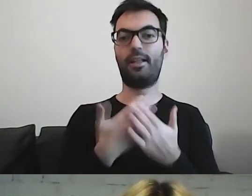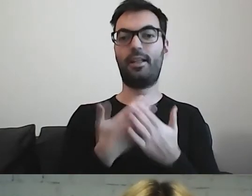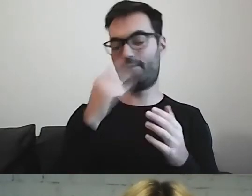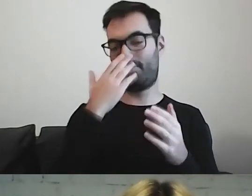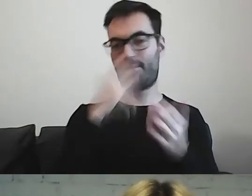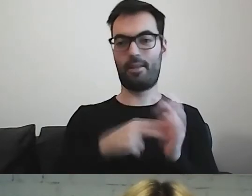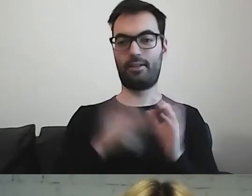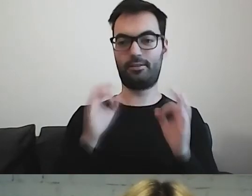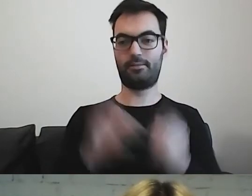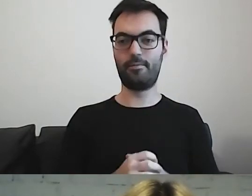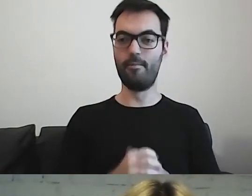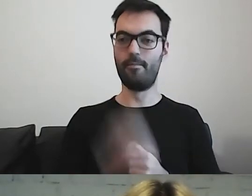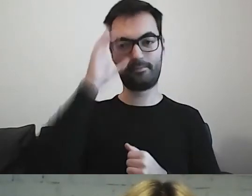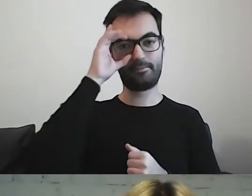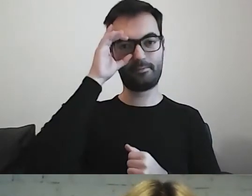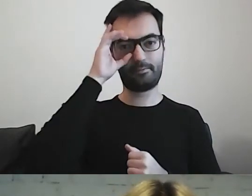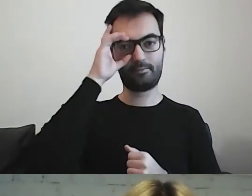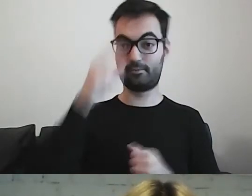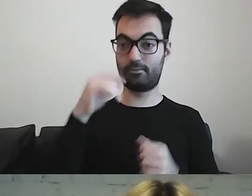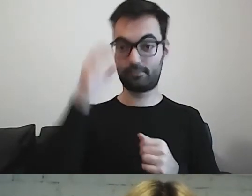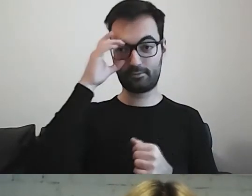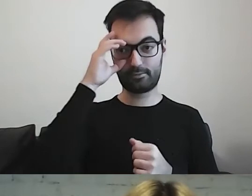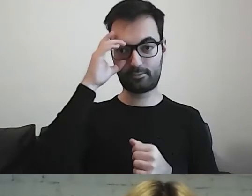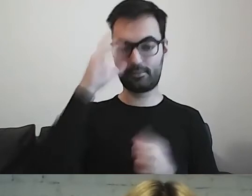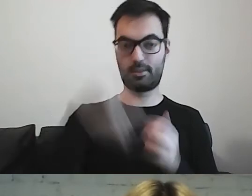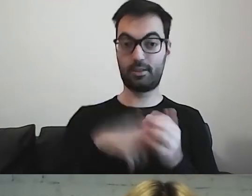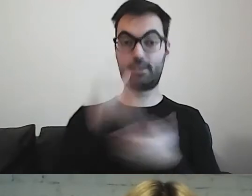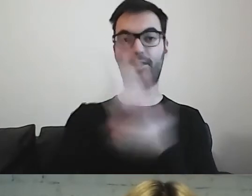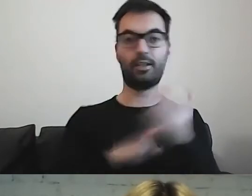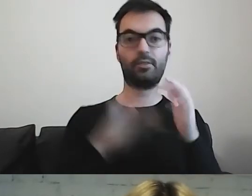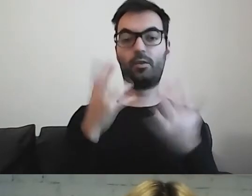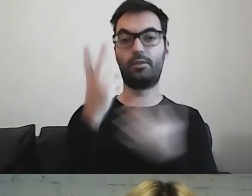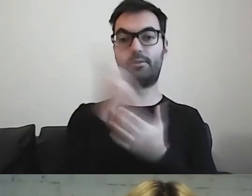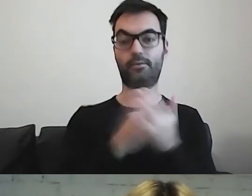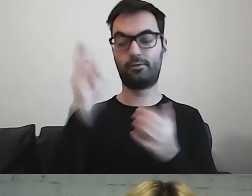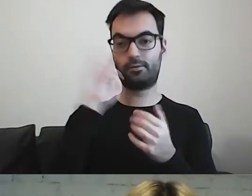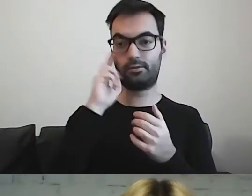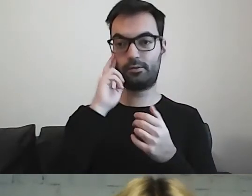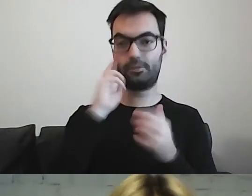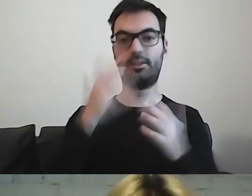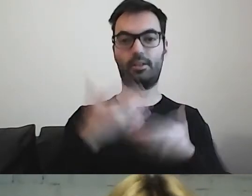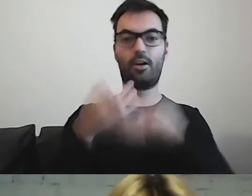Żeby tekstem łatwym do czytania i rozumienia się z państwem podzielić. MAŁGORZATA: I nas zarazić.